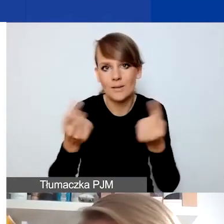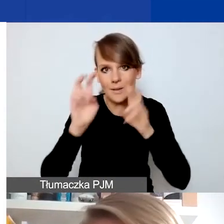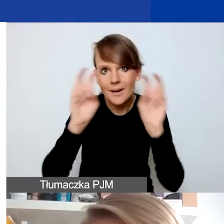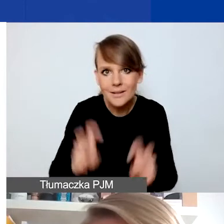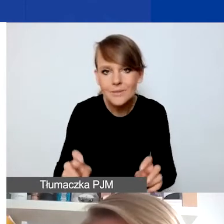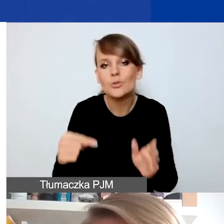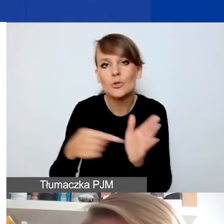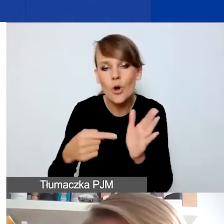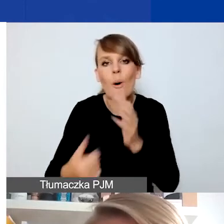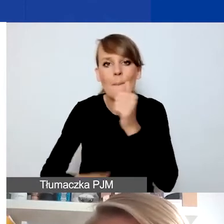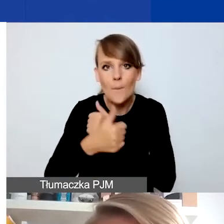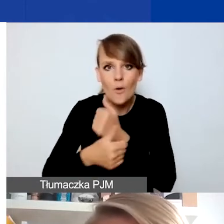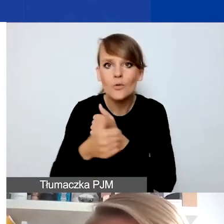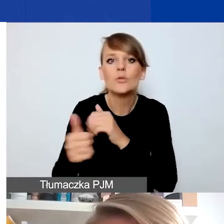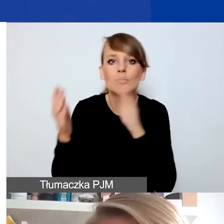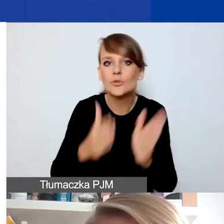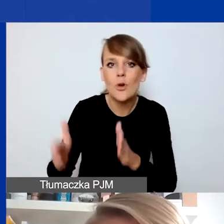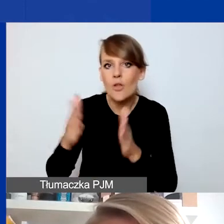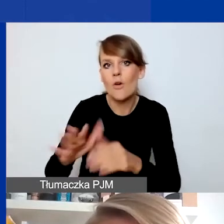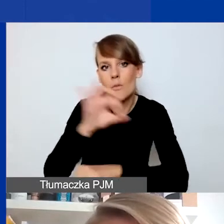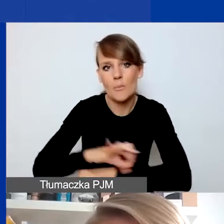żeby przygotować projekt, który na to odpowie.